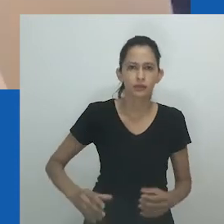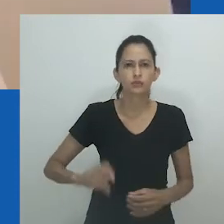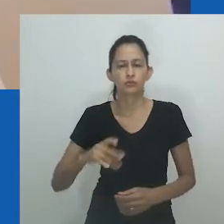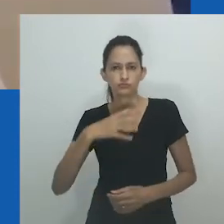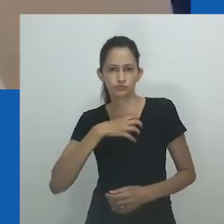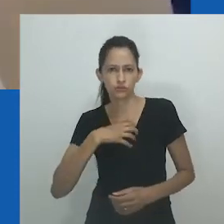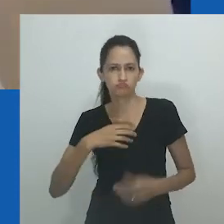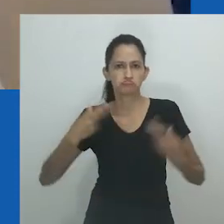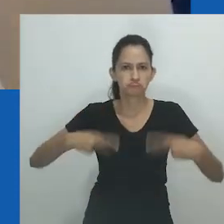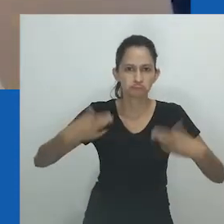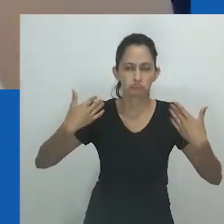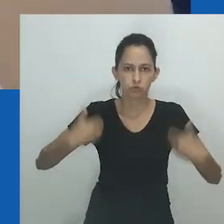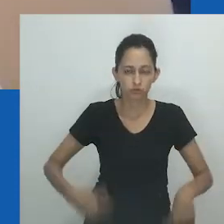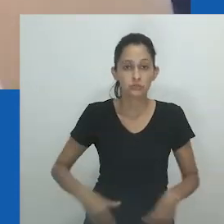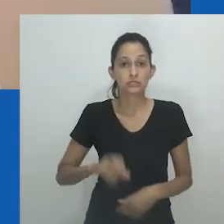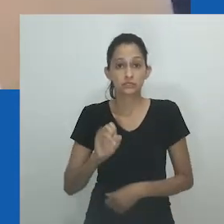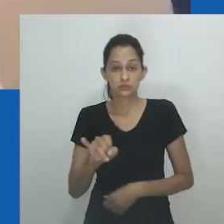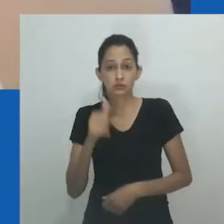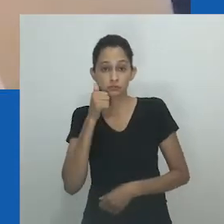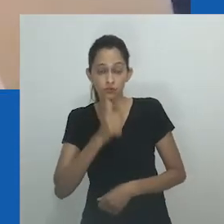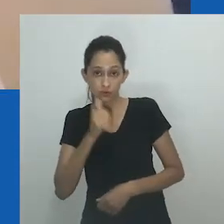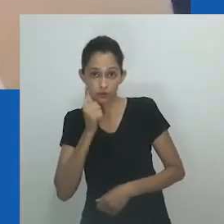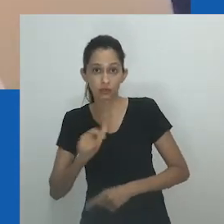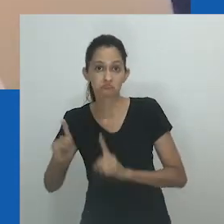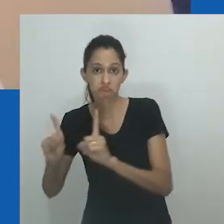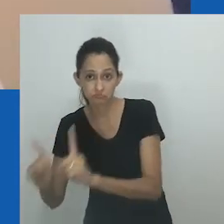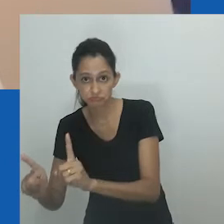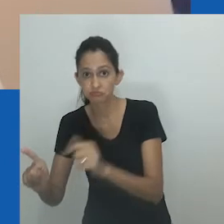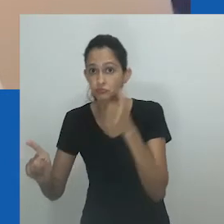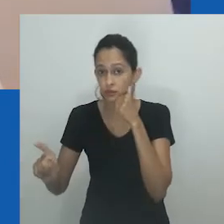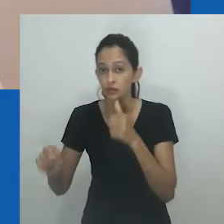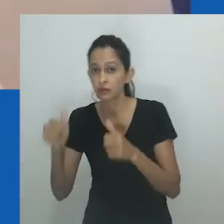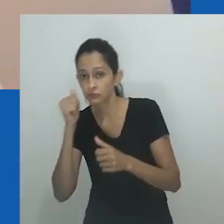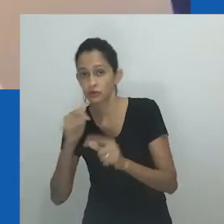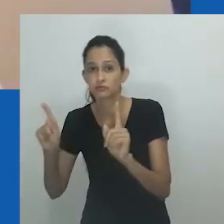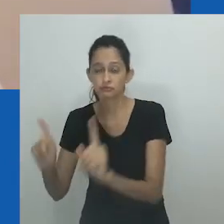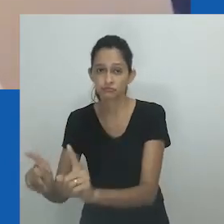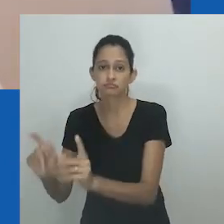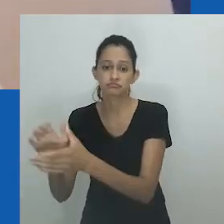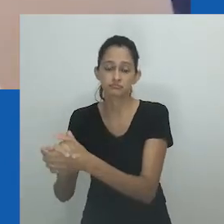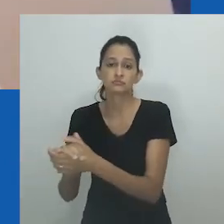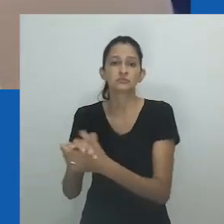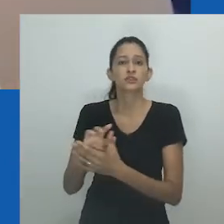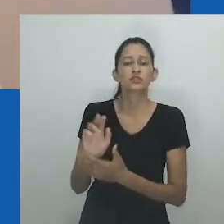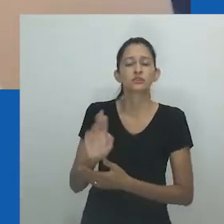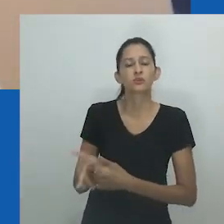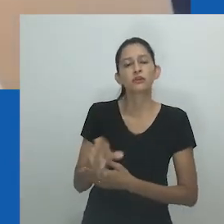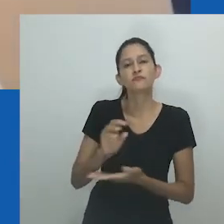apesar de suas expressões de gênero não conforme e práticas sexuais não heterossexuais, isso nas palavras de Pakade.